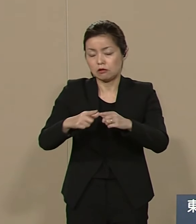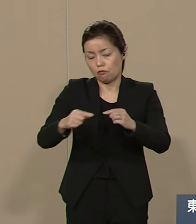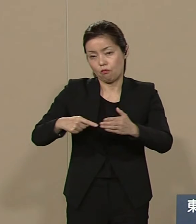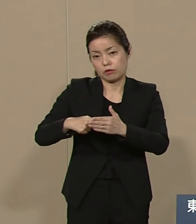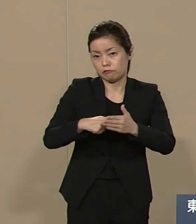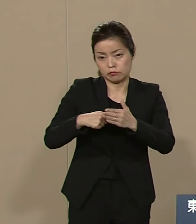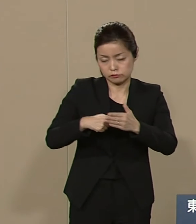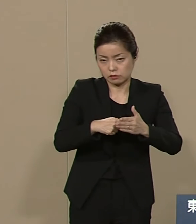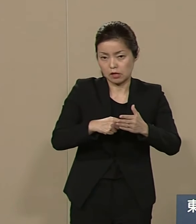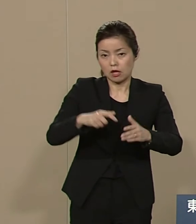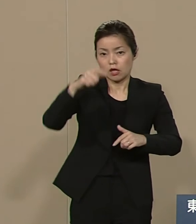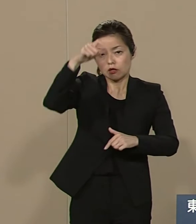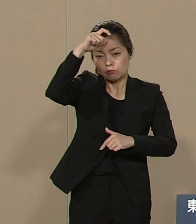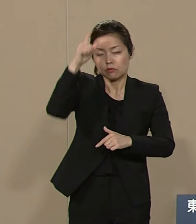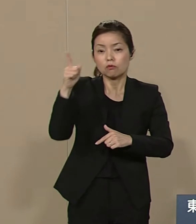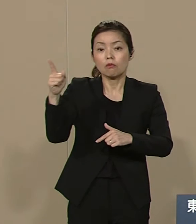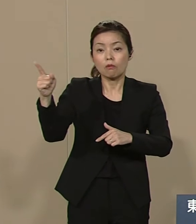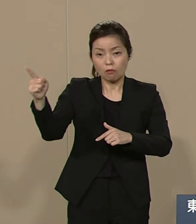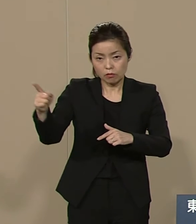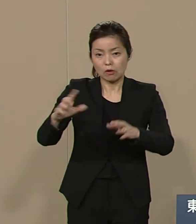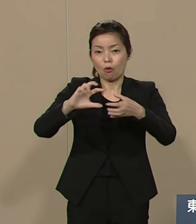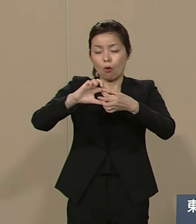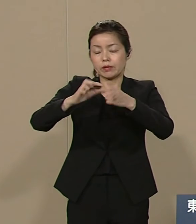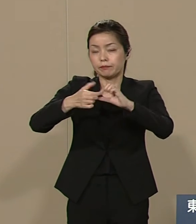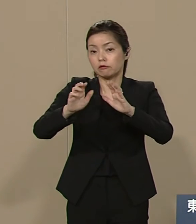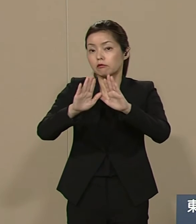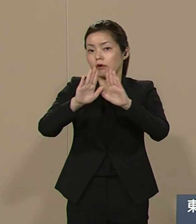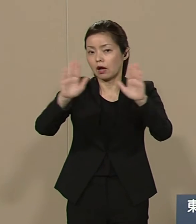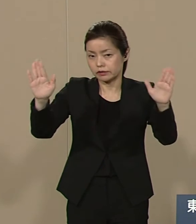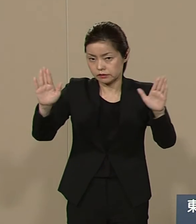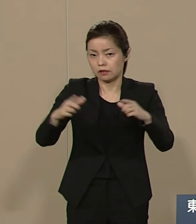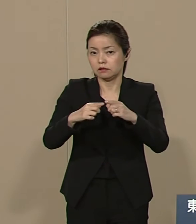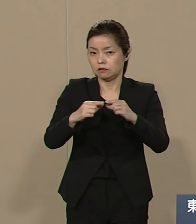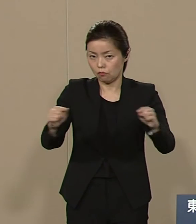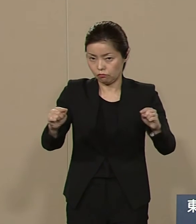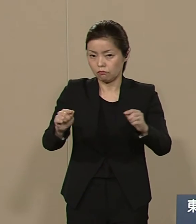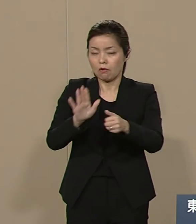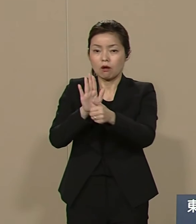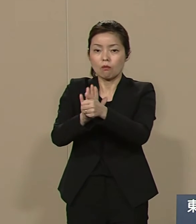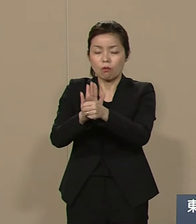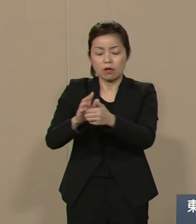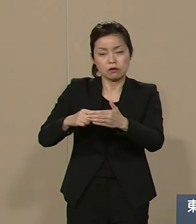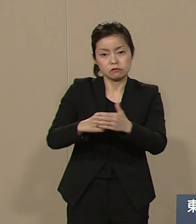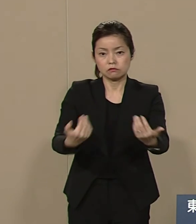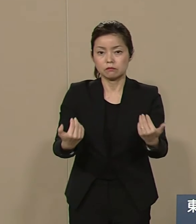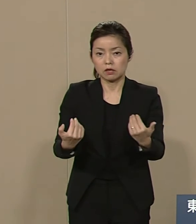平和の祭典の催しに 貢献するべきだと考えます また